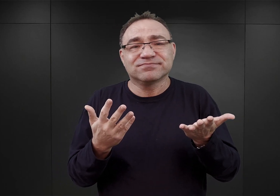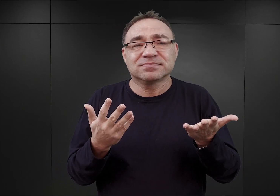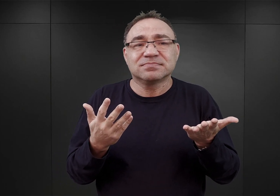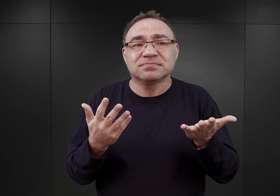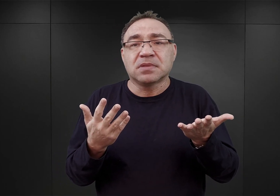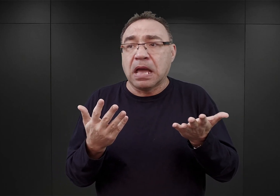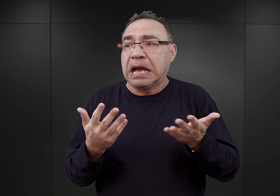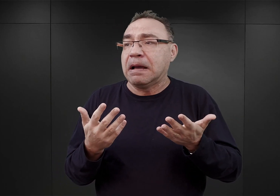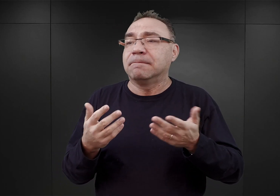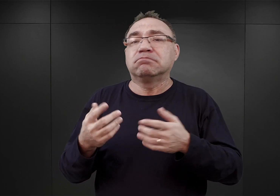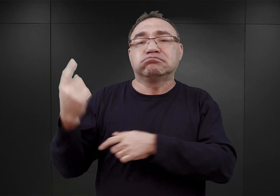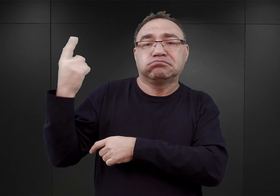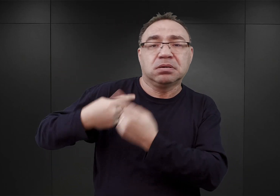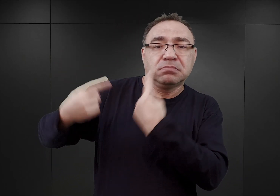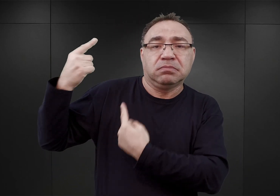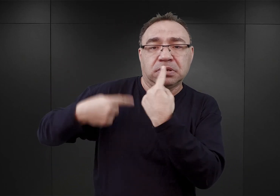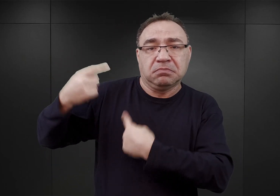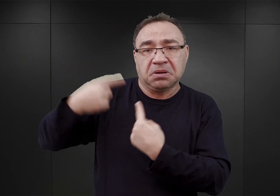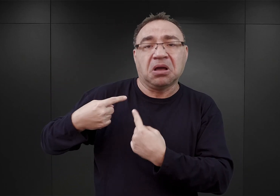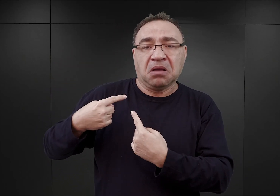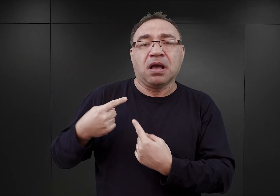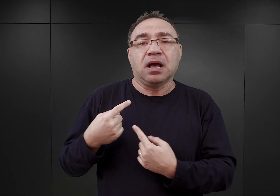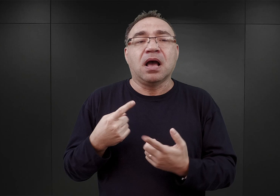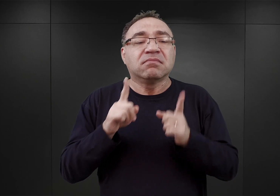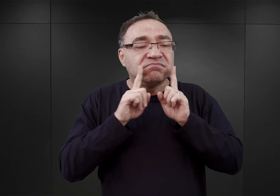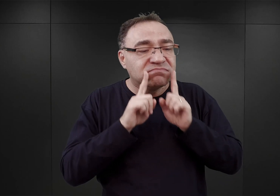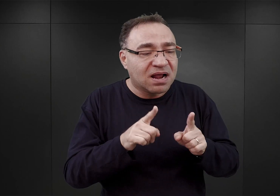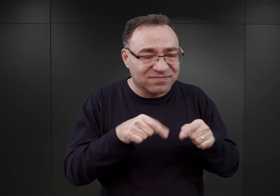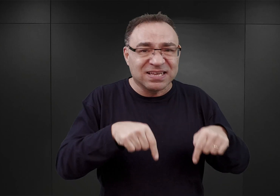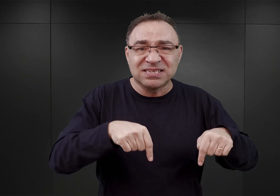wydany mu rozkaz i niewiele miał wspólnego z rzeczywistością.